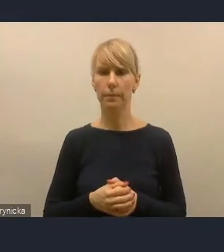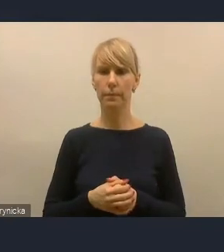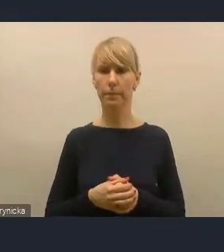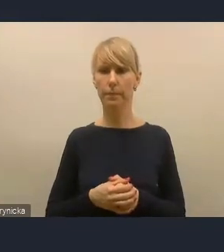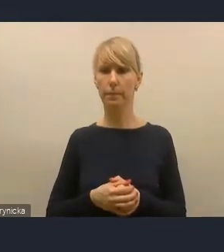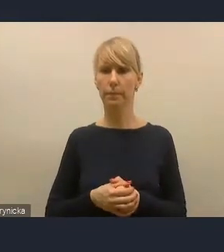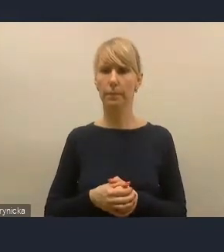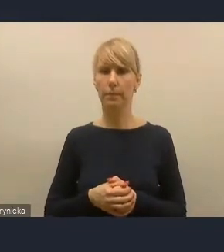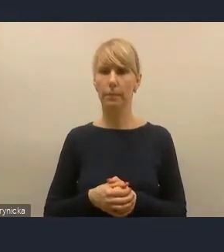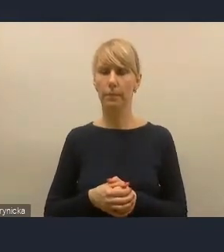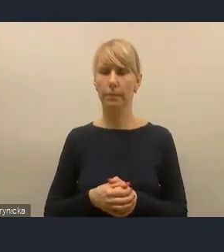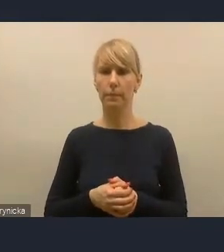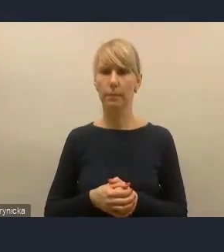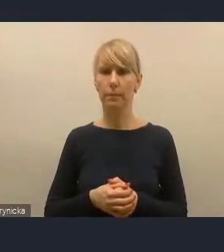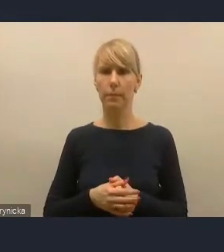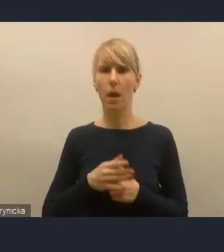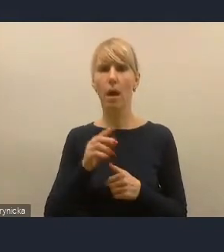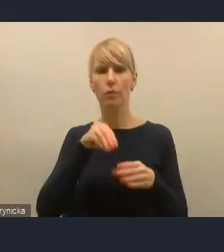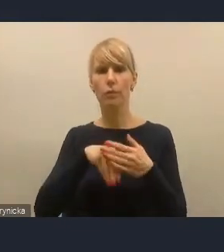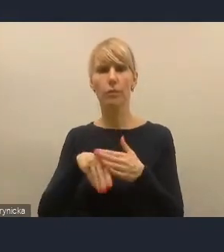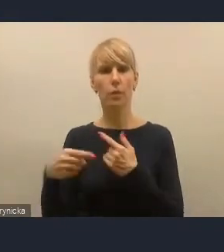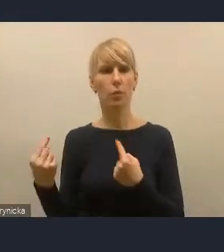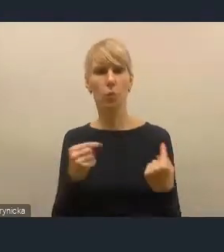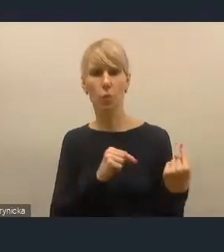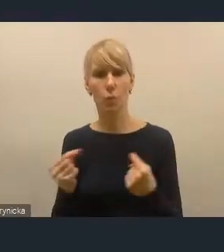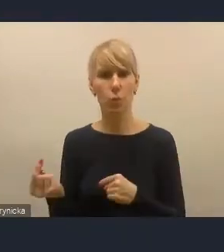Bardzo dużo dyskutujemy także na temat współpracy